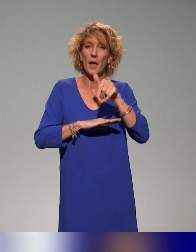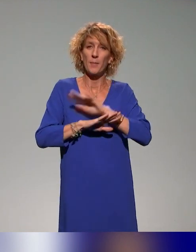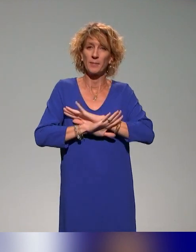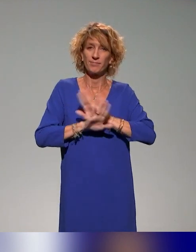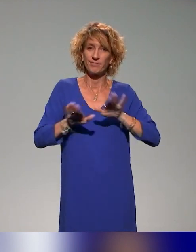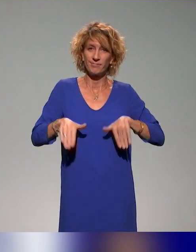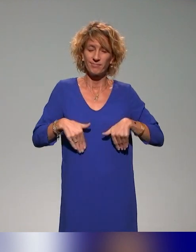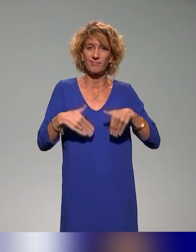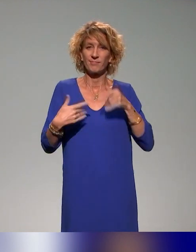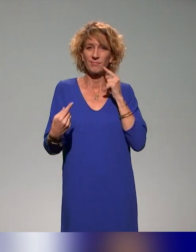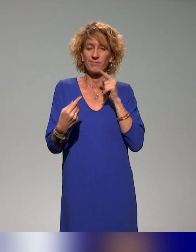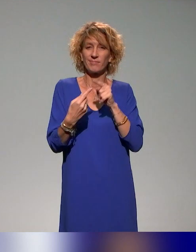l'accessibilité pédagogique.